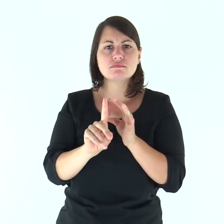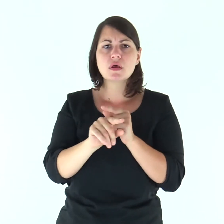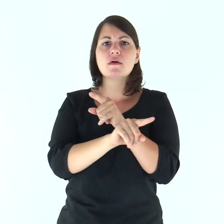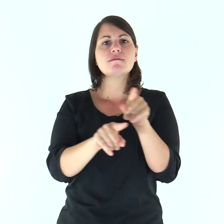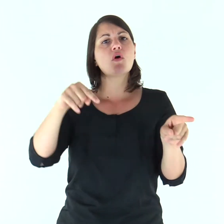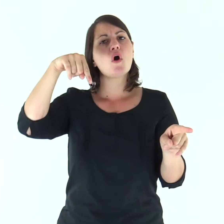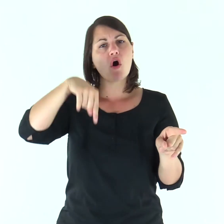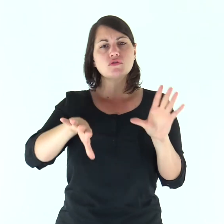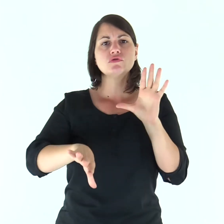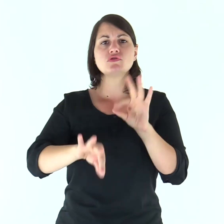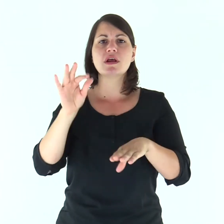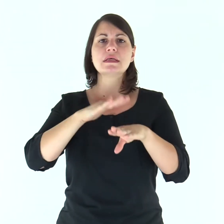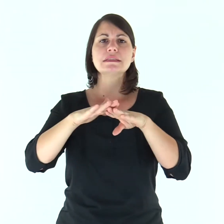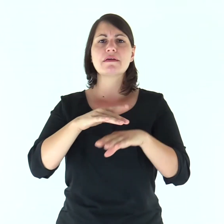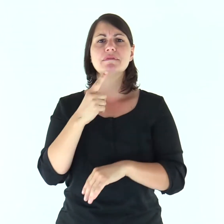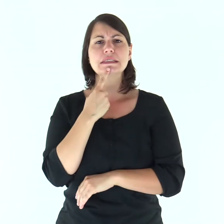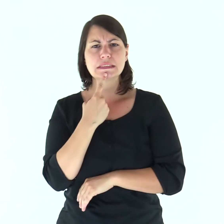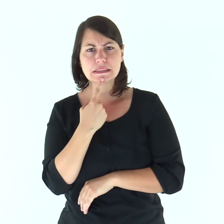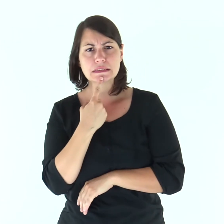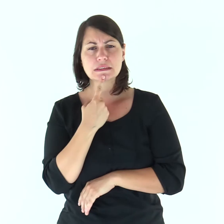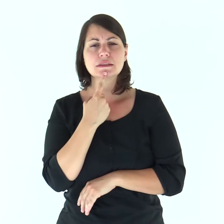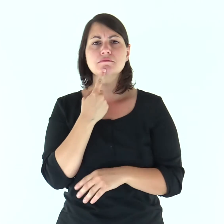sceglietevi oggi chi servire: